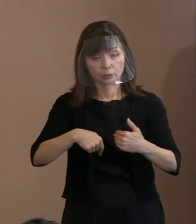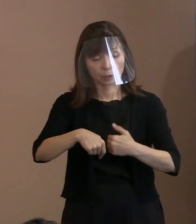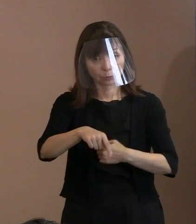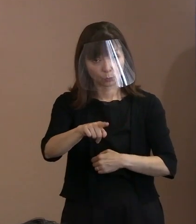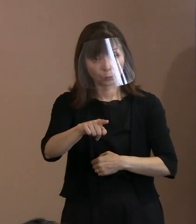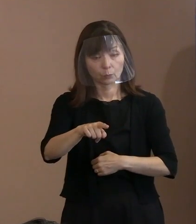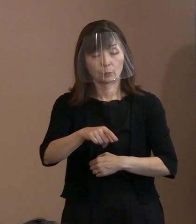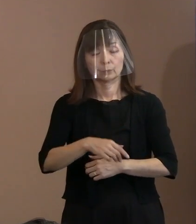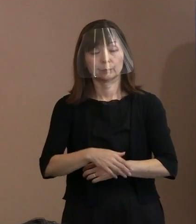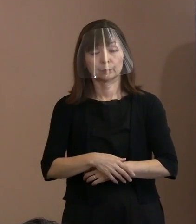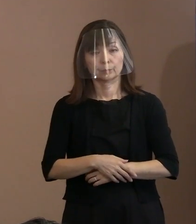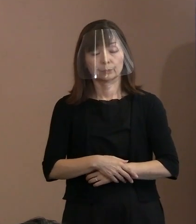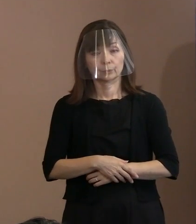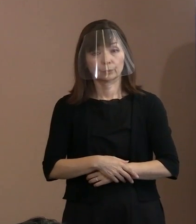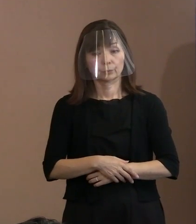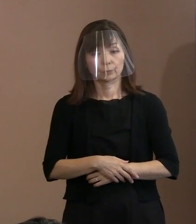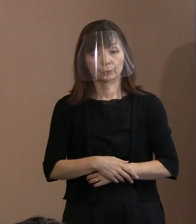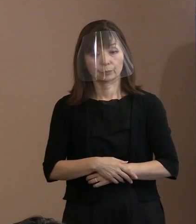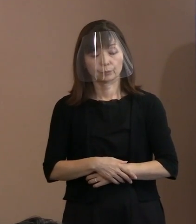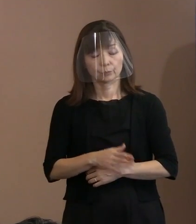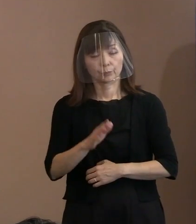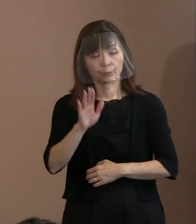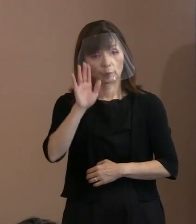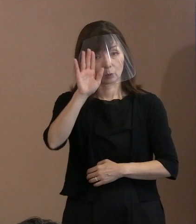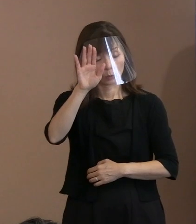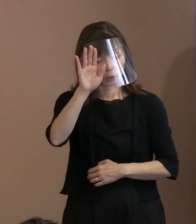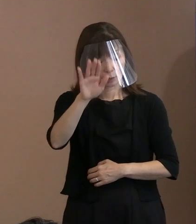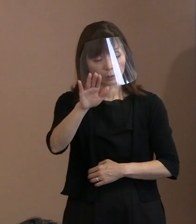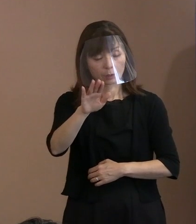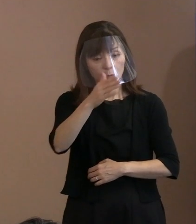ですから､ それを次の世代を担う方も中心にしながら､